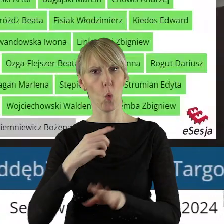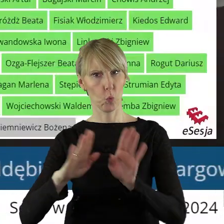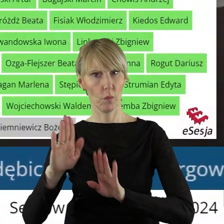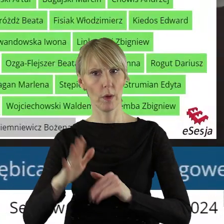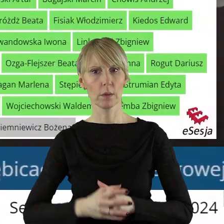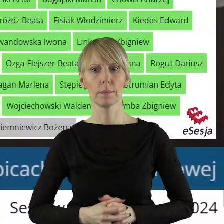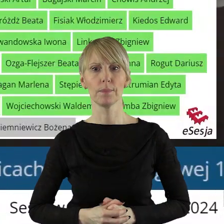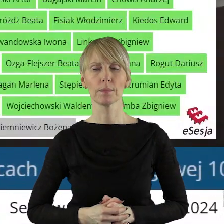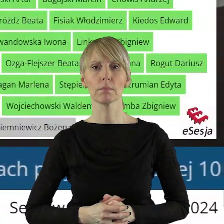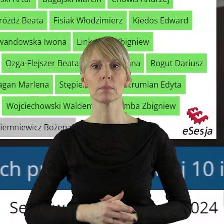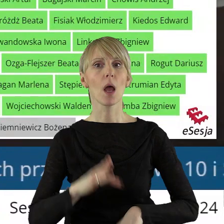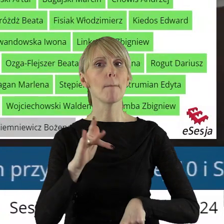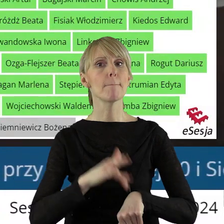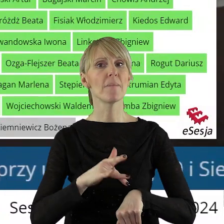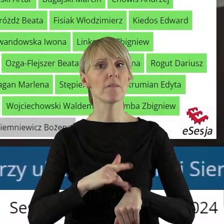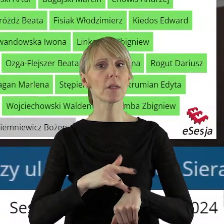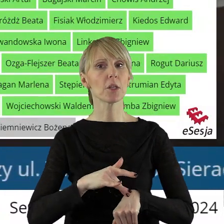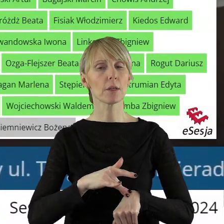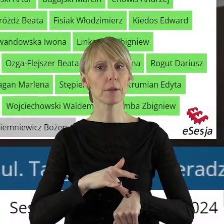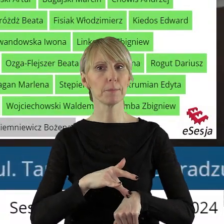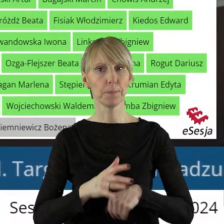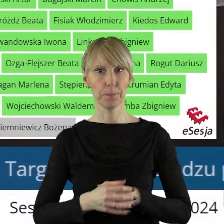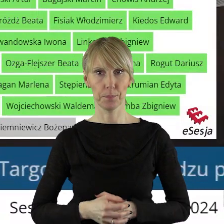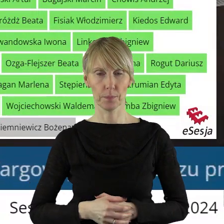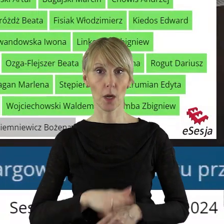Dziękuję bardzo. Proszę o podanie wyników.